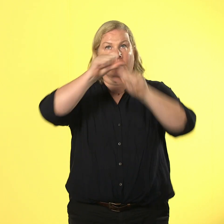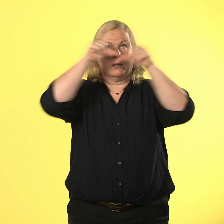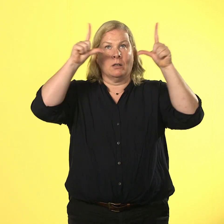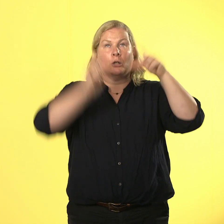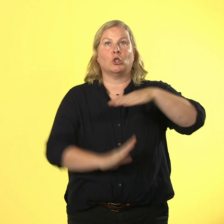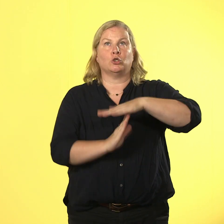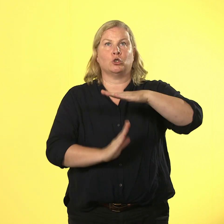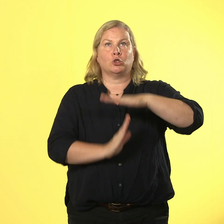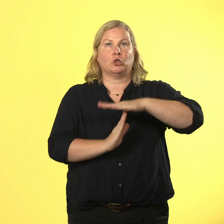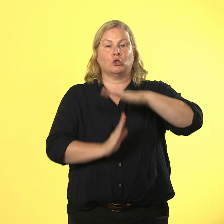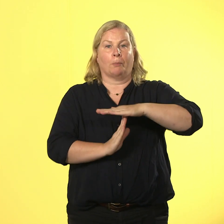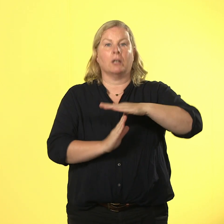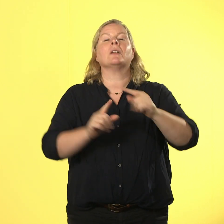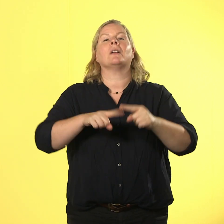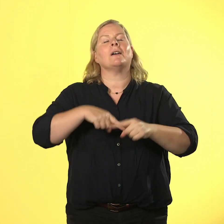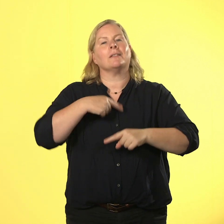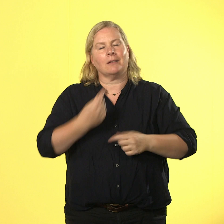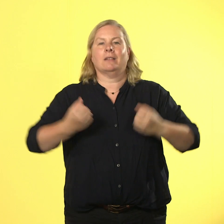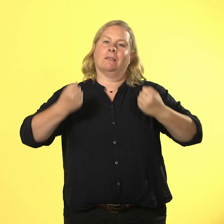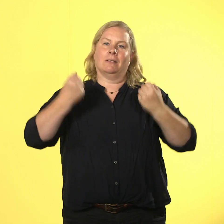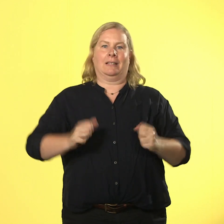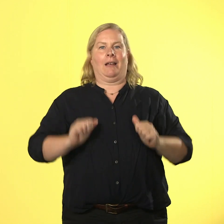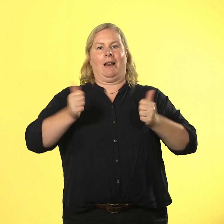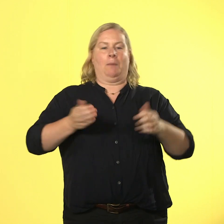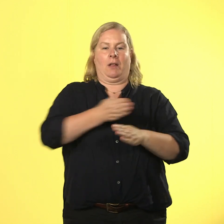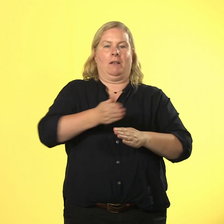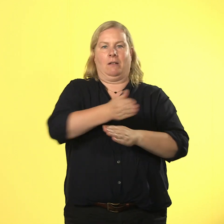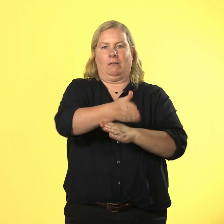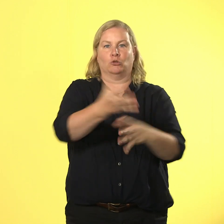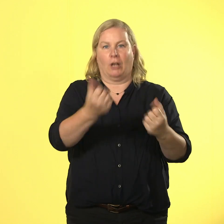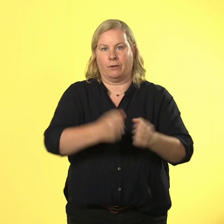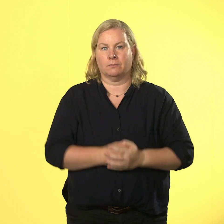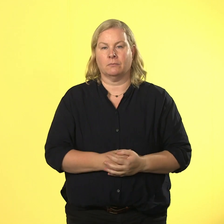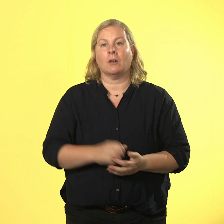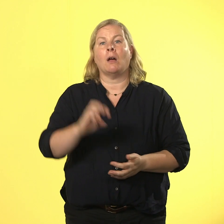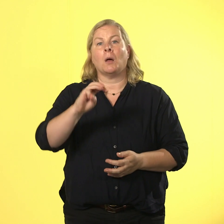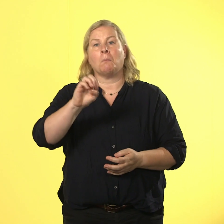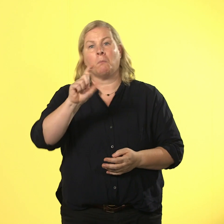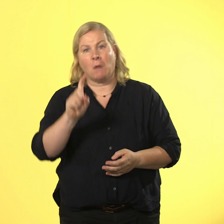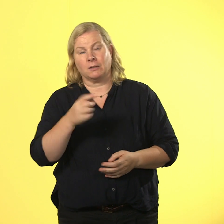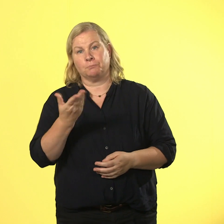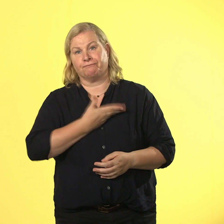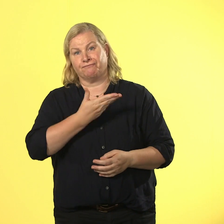kommst du sicher durchs leben. max du armer typ, nächstes mal guckst du vorher lieber diesen film.